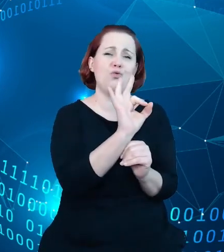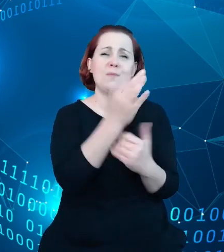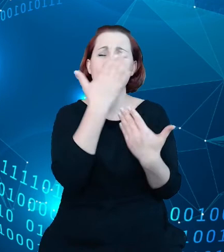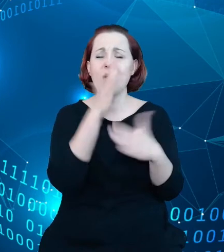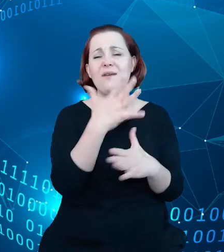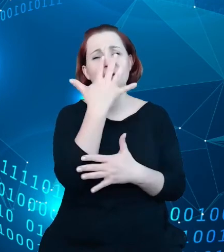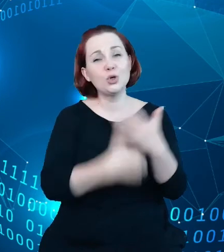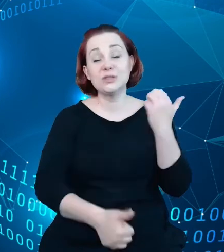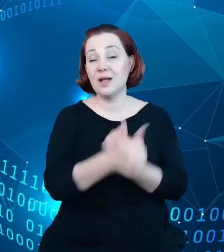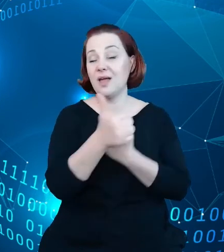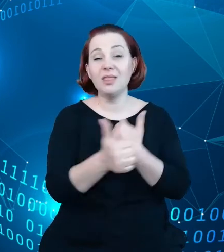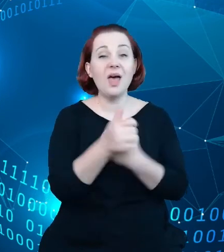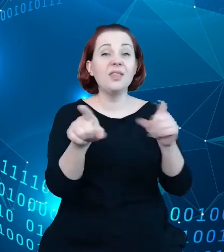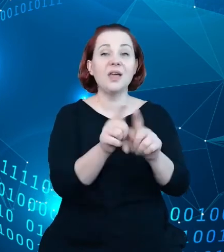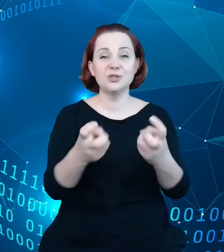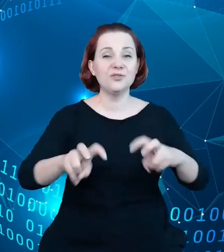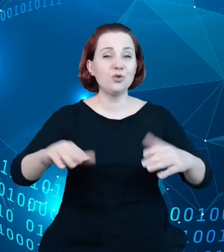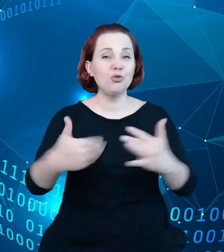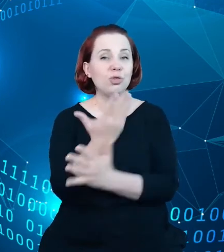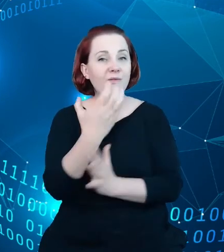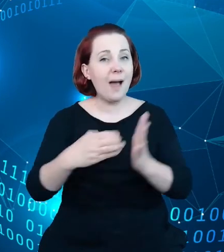w tworzeniu nowych aplikacji jest nieograniczona ilość.